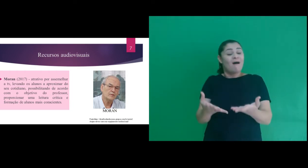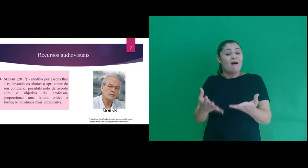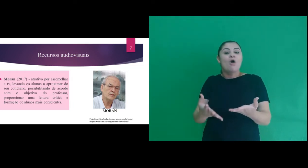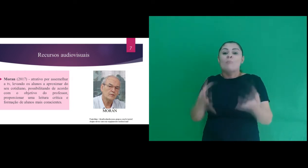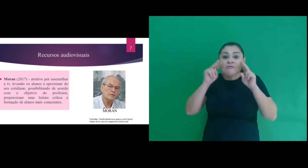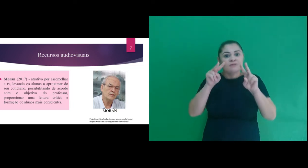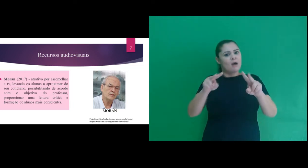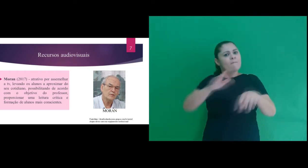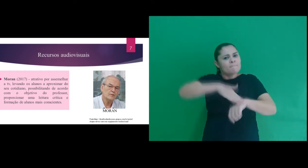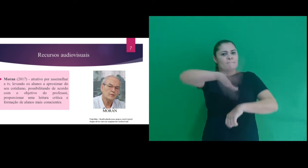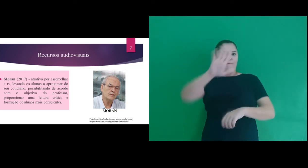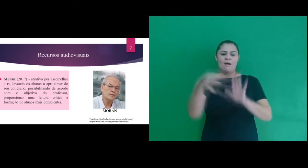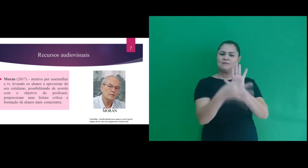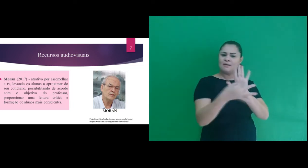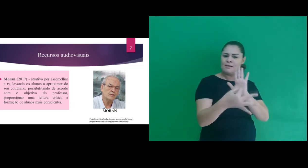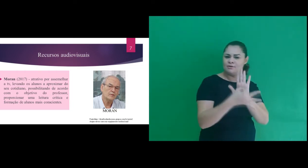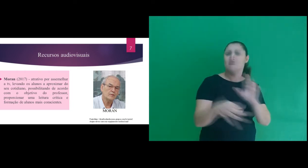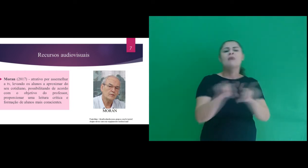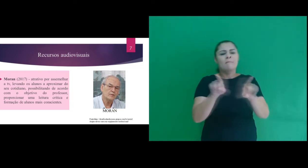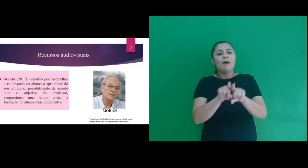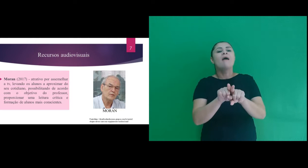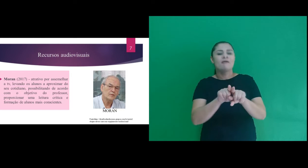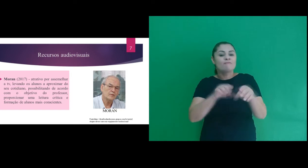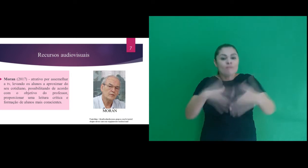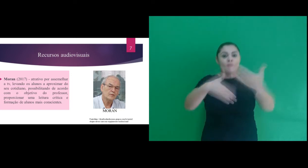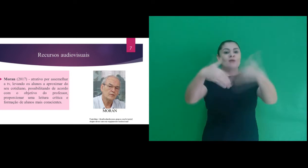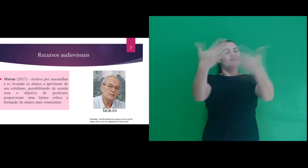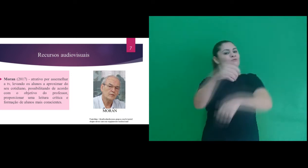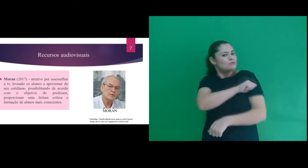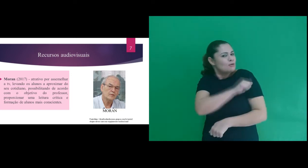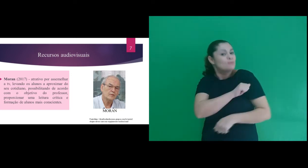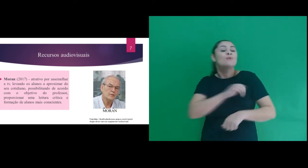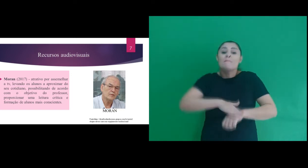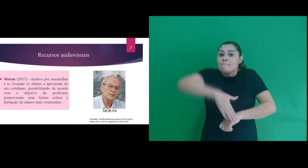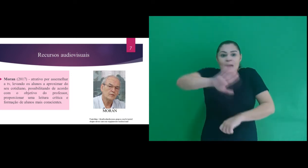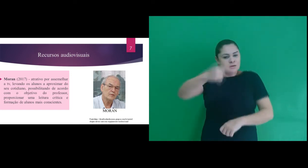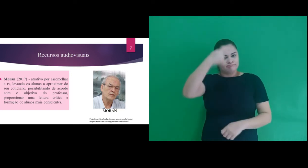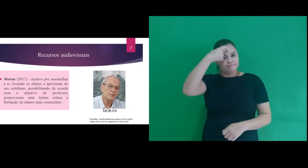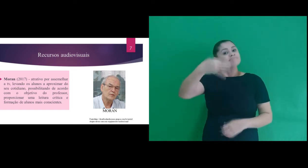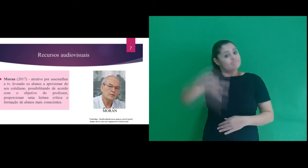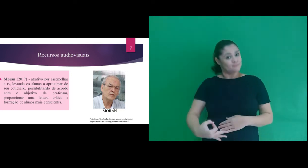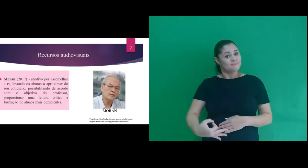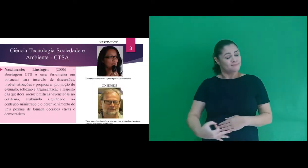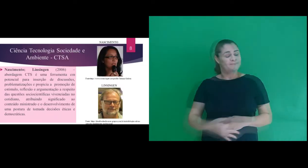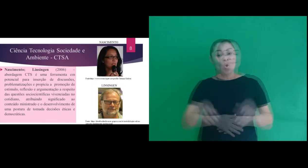professor, proporcionar uma leitura crítica e formação de alunos mais conscientes.